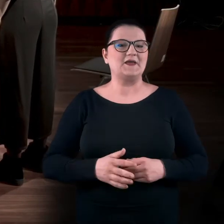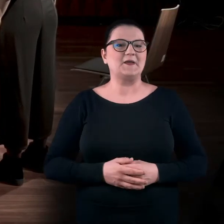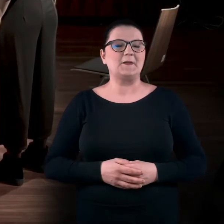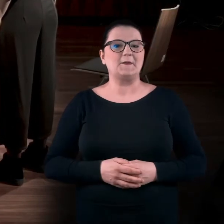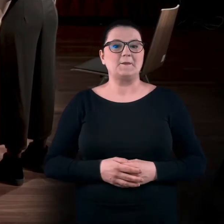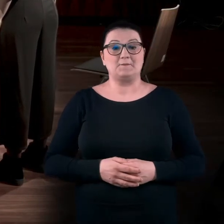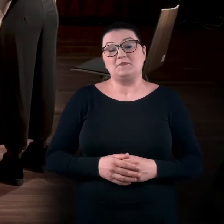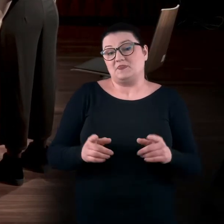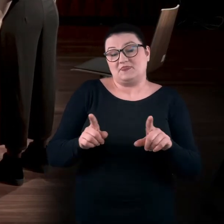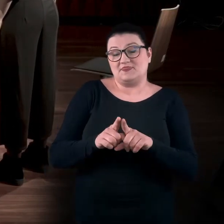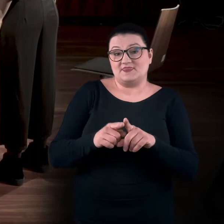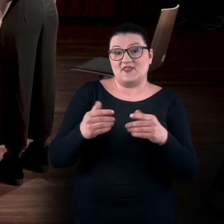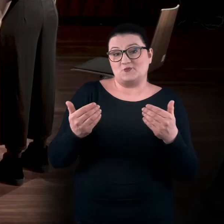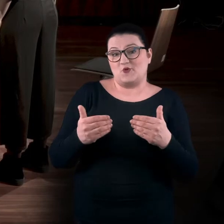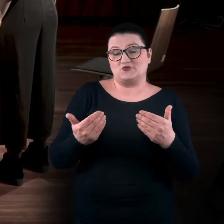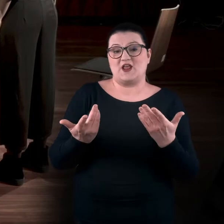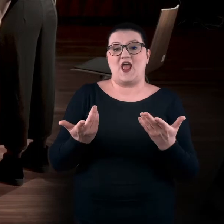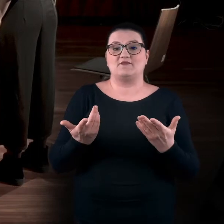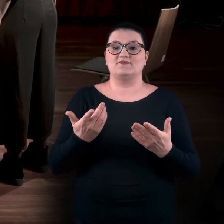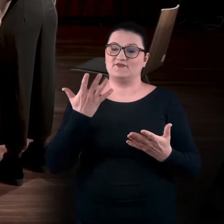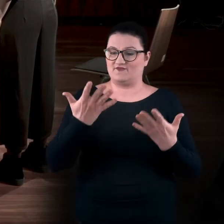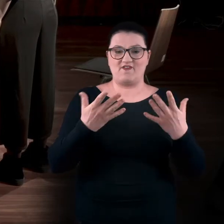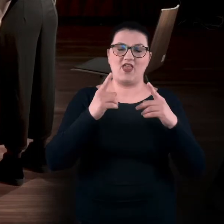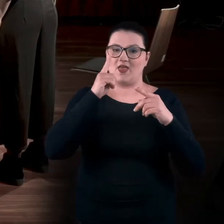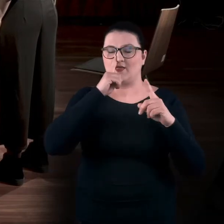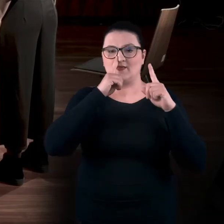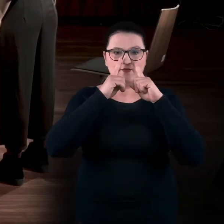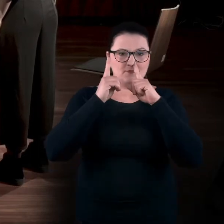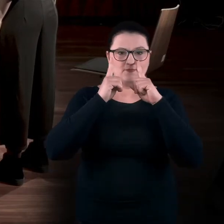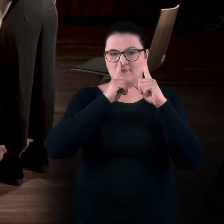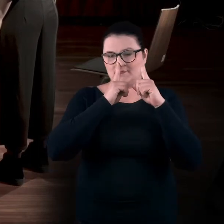Okej, ale też można obiema dłońmi.